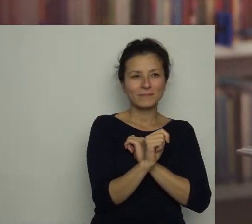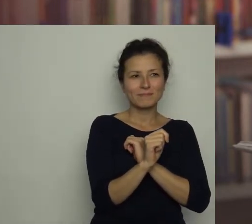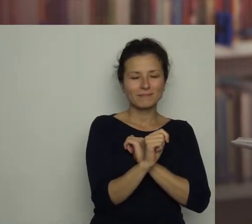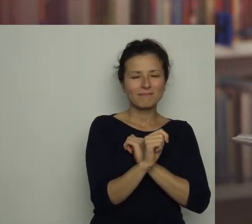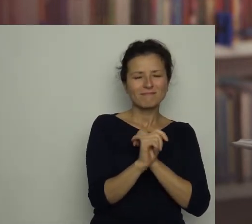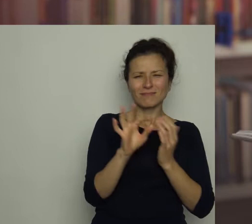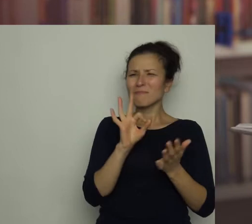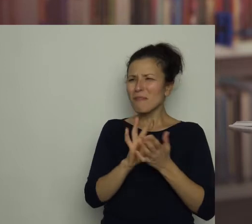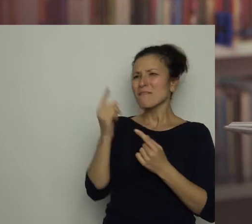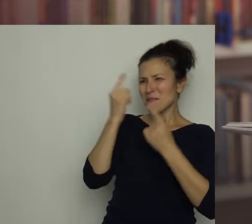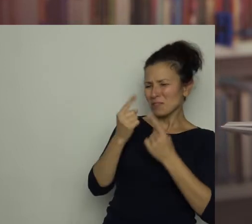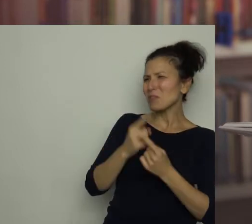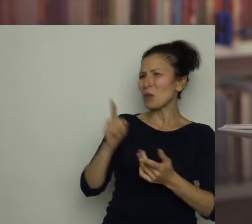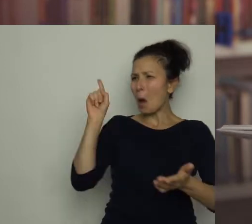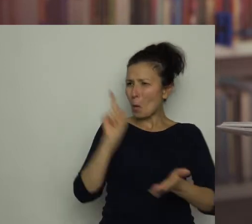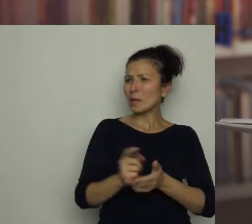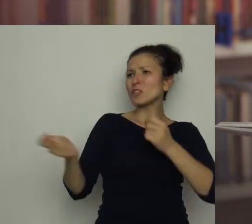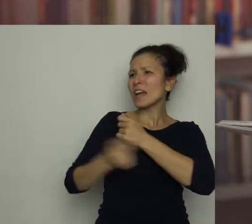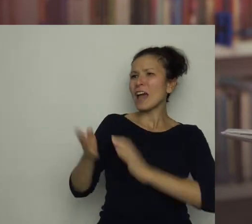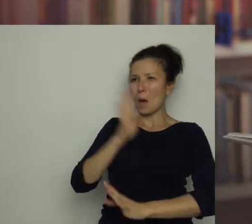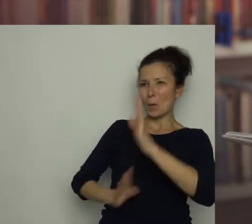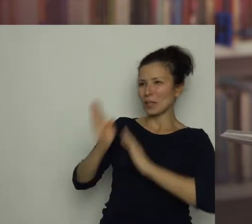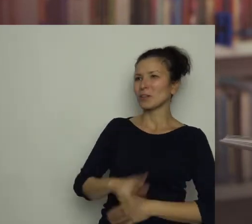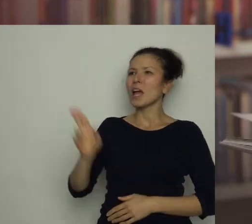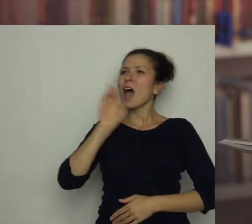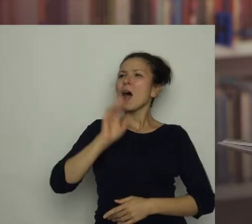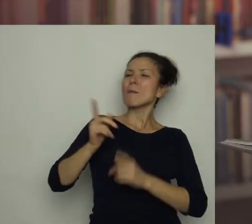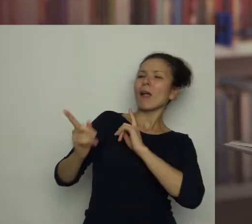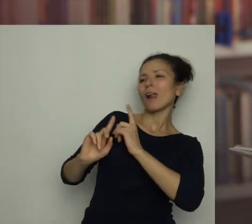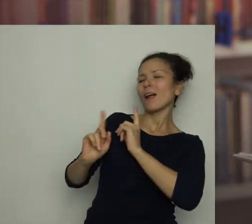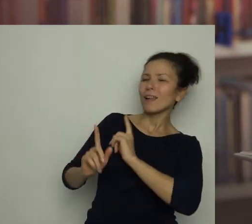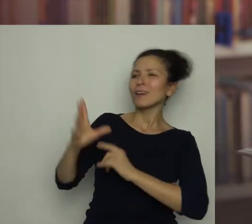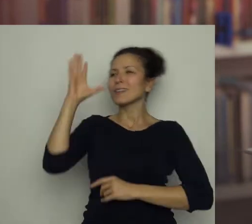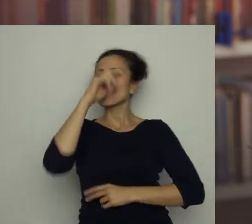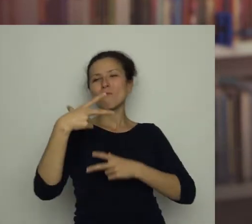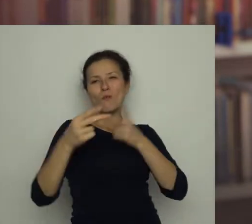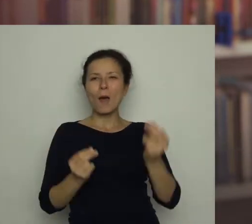Pewnie myślał, że mu się upiecze, a mama zajmie się kimś innym i zapomni o nieszczęsnej papryce.